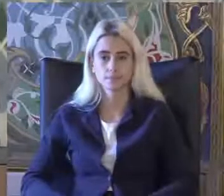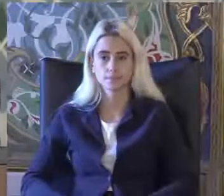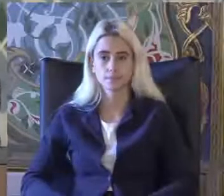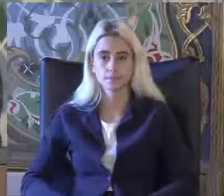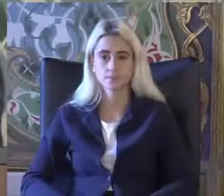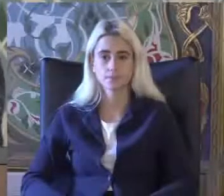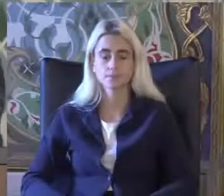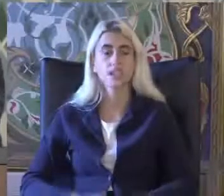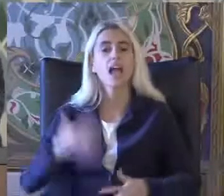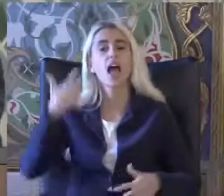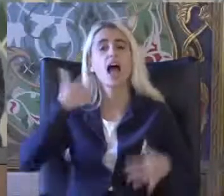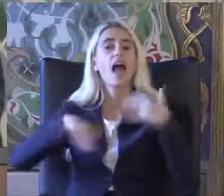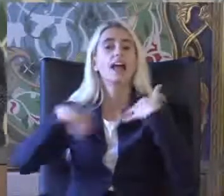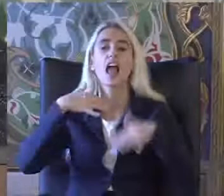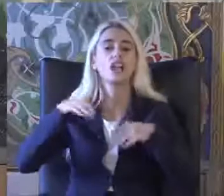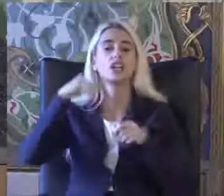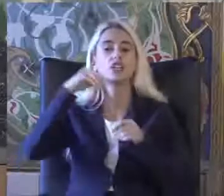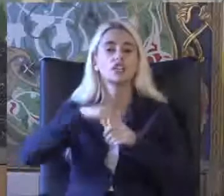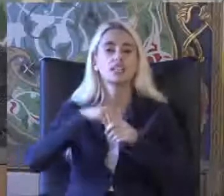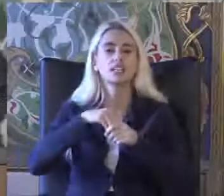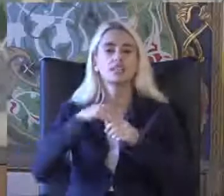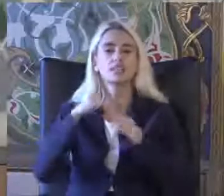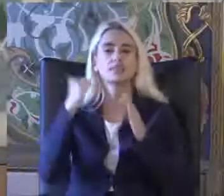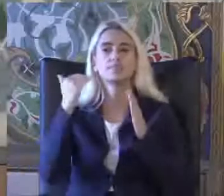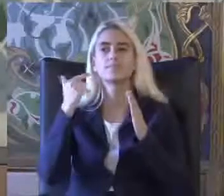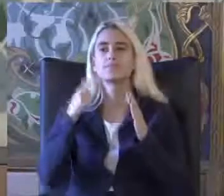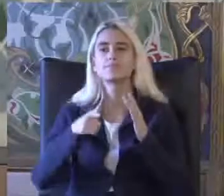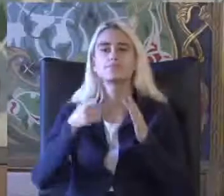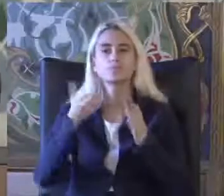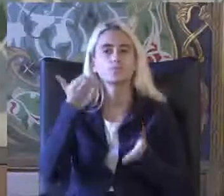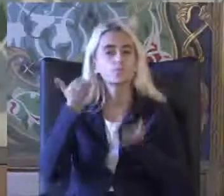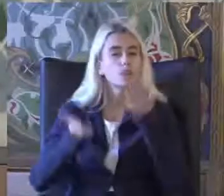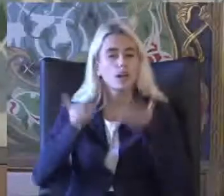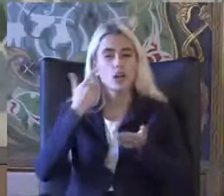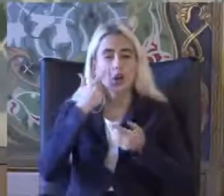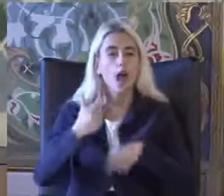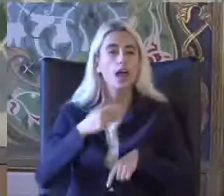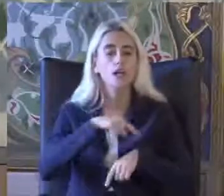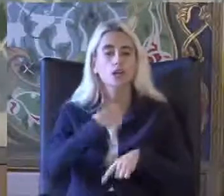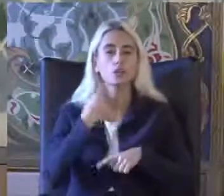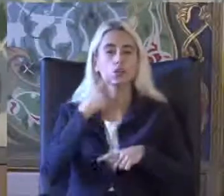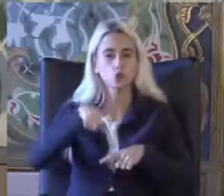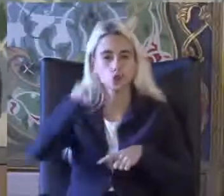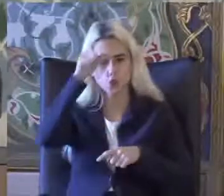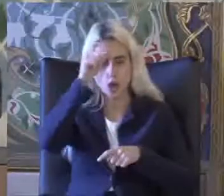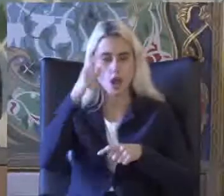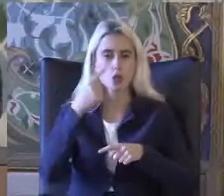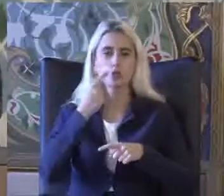Engellilik ile ilgili Türkiye'de uzun yıllardır hep Tartışma konusu